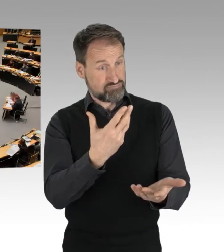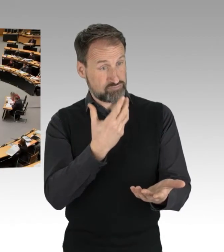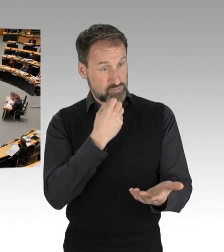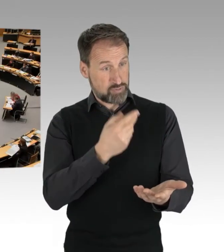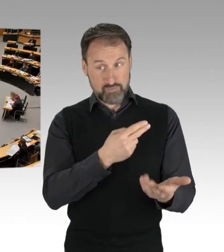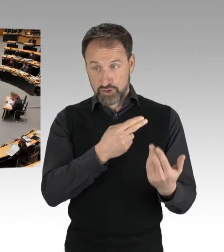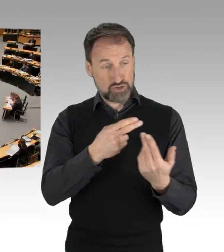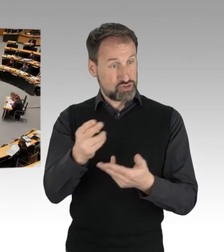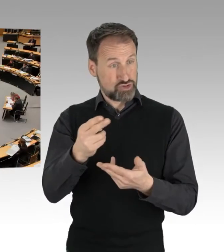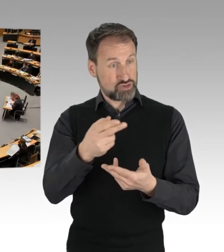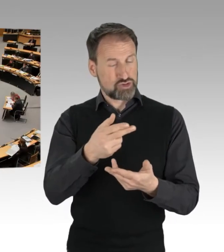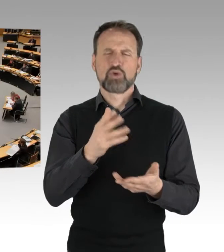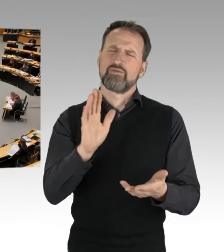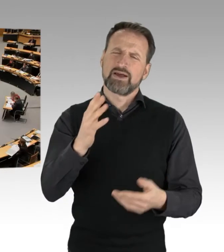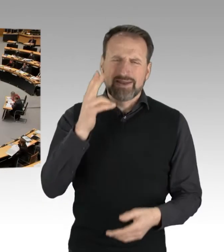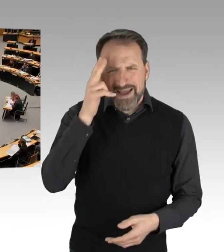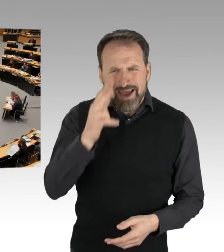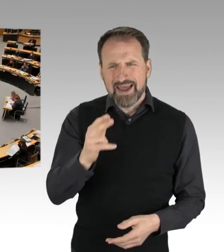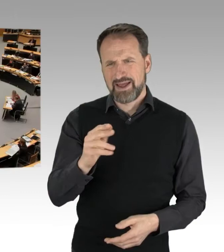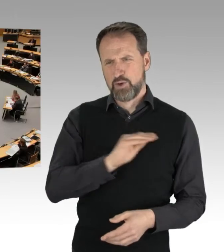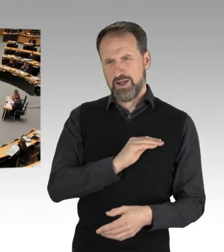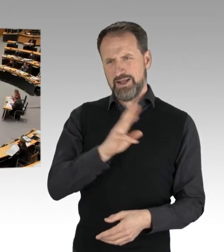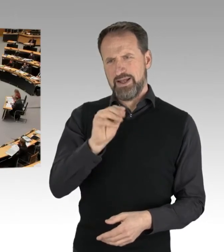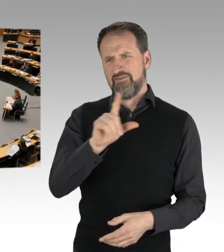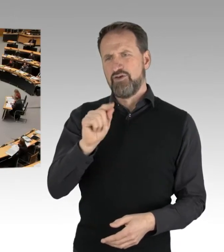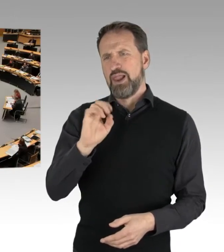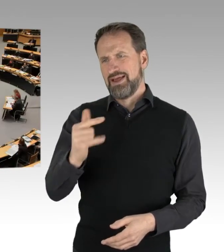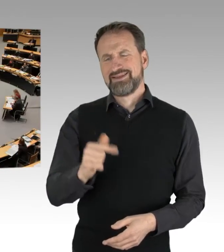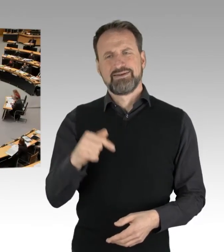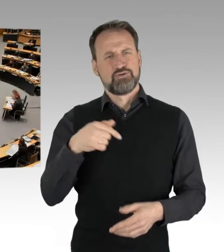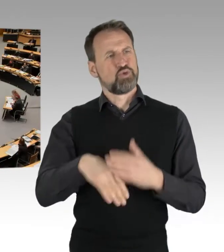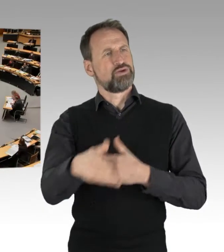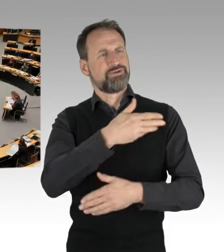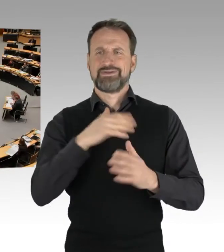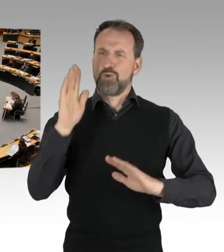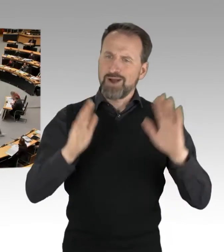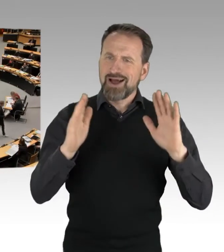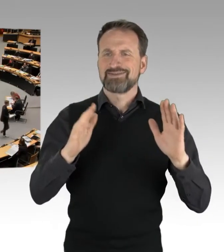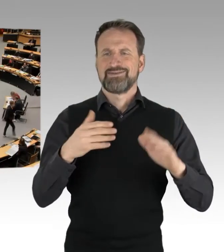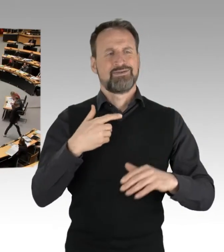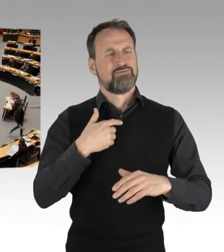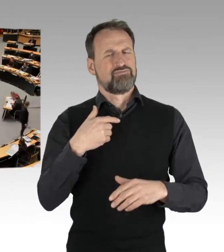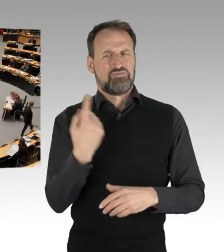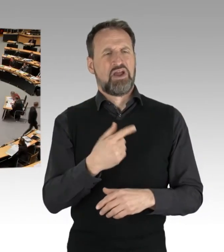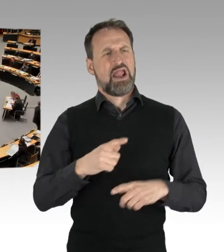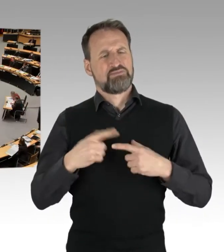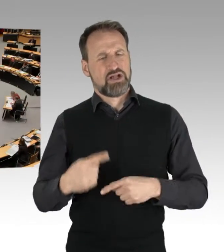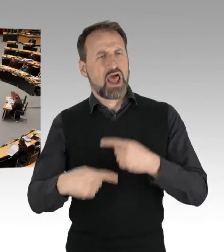eine Bemerkung unter Demokraten und unter Kollegen. In diesem Parlament sollten wir nicht die Lebensläufe und die beruflichen Erfahrungen von Kolleginnen und Kollegen